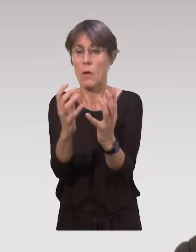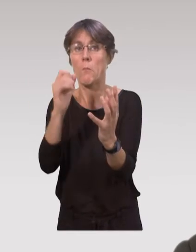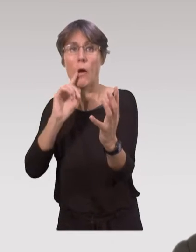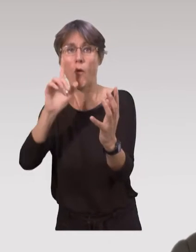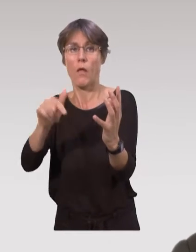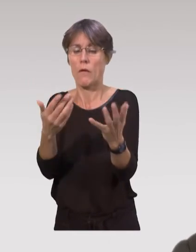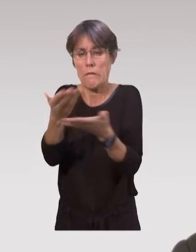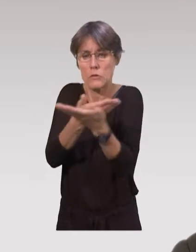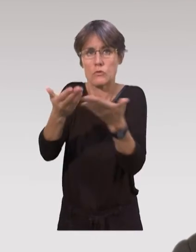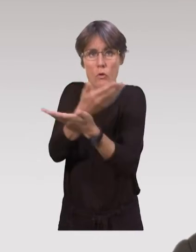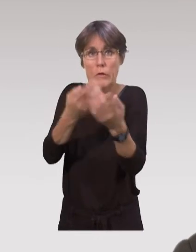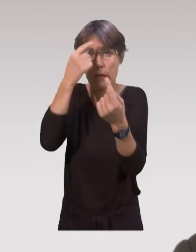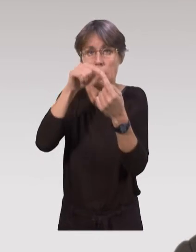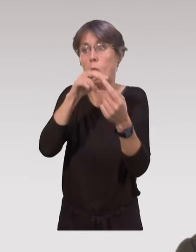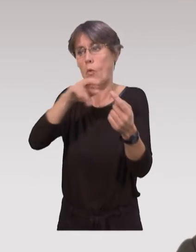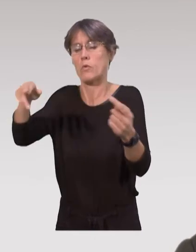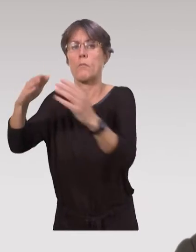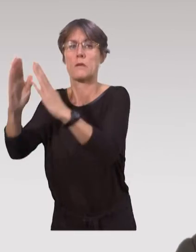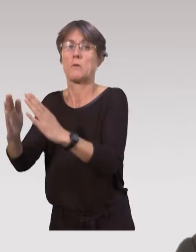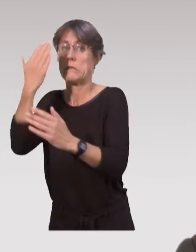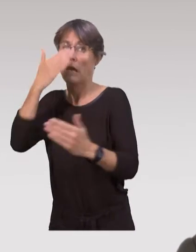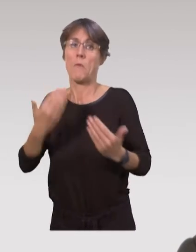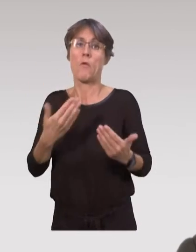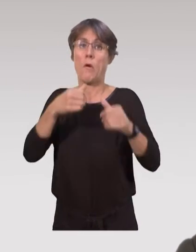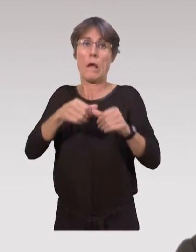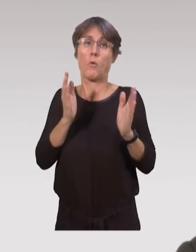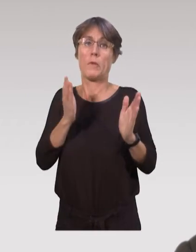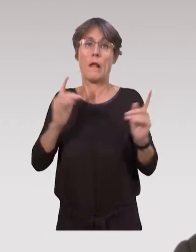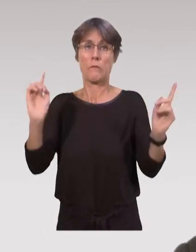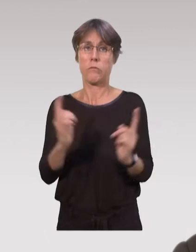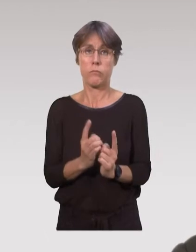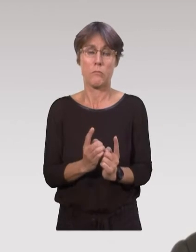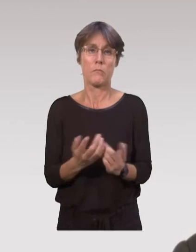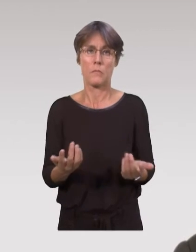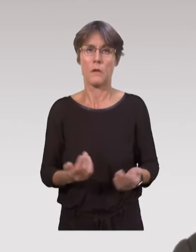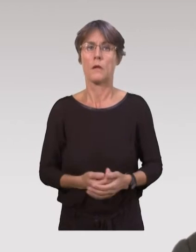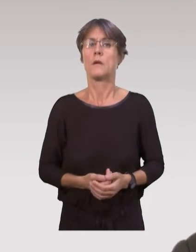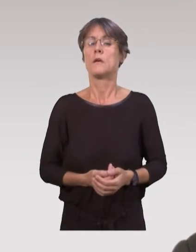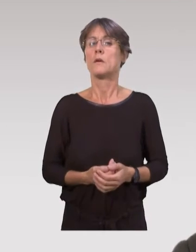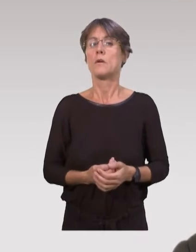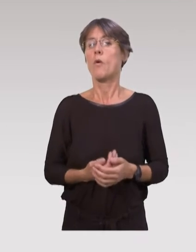où on aborde divers thèmes avant le retour à domicile des parents avec leur enfant, les séjours en maternité étant de plus en plus courts.